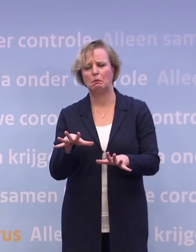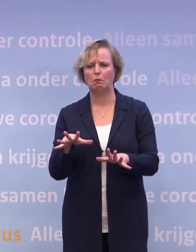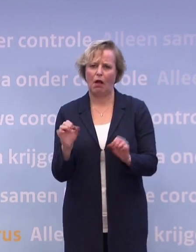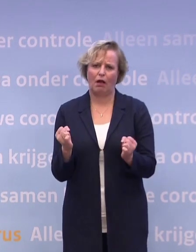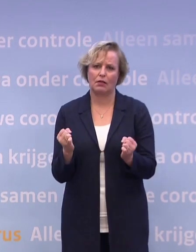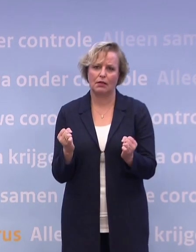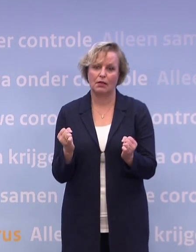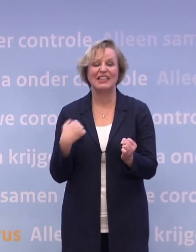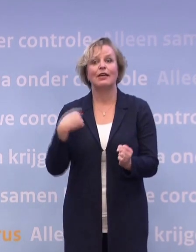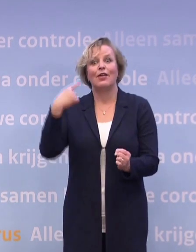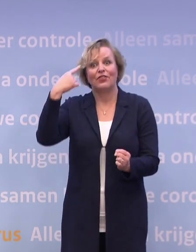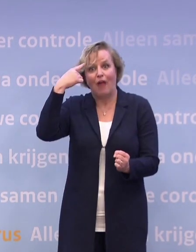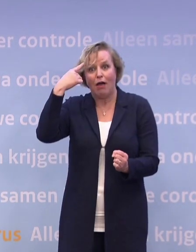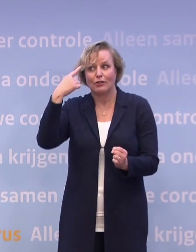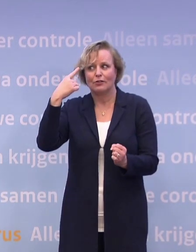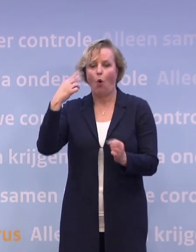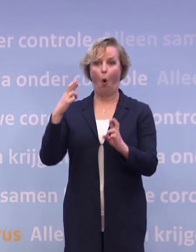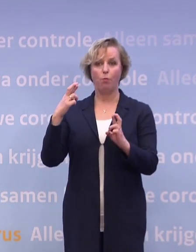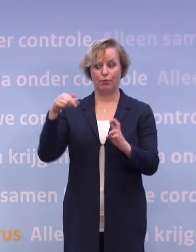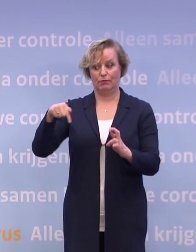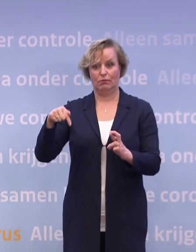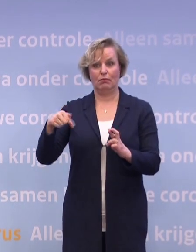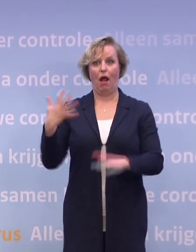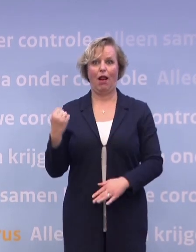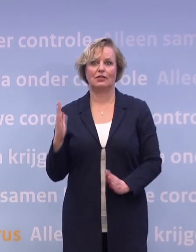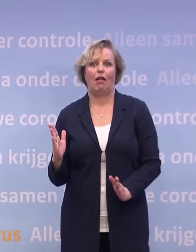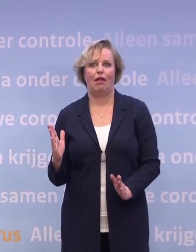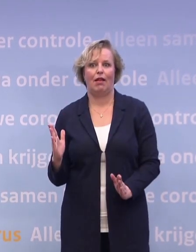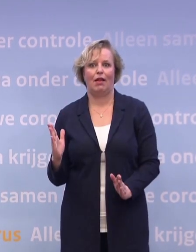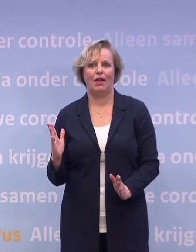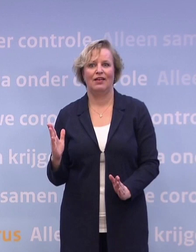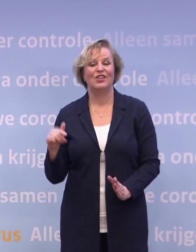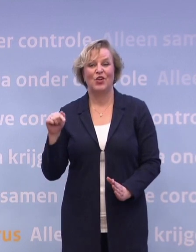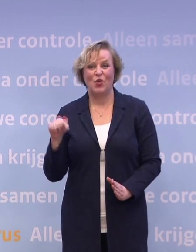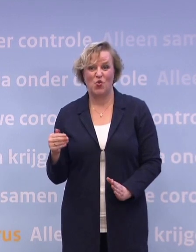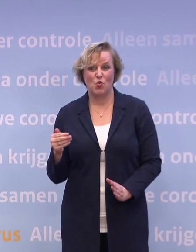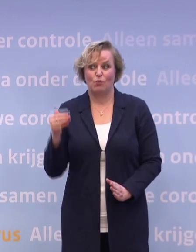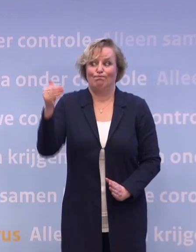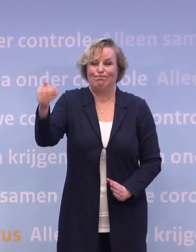En we dachten daar te zijn, we hoopten daar te zijn half december. Inmiddels is dat een maand later.